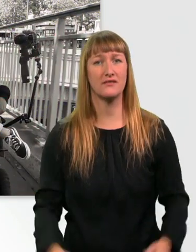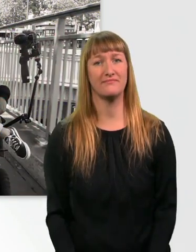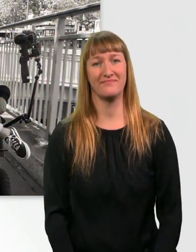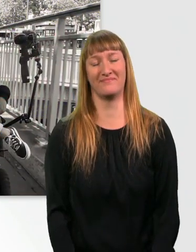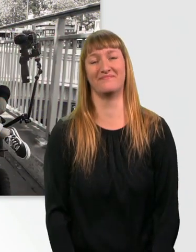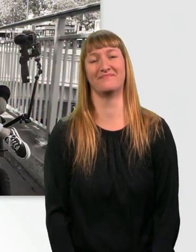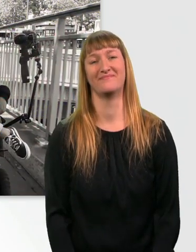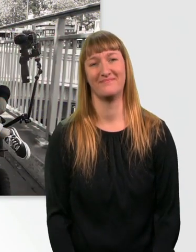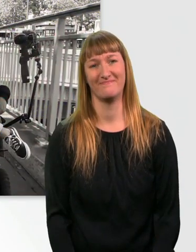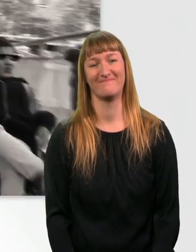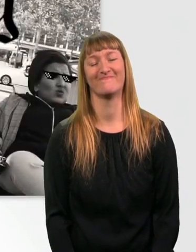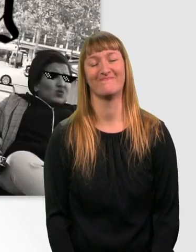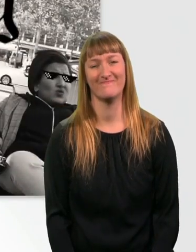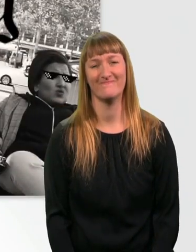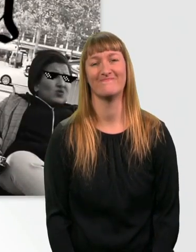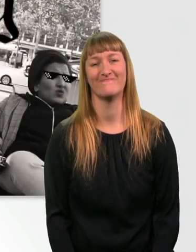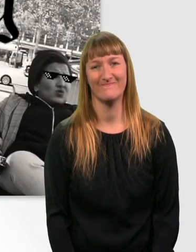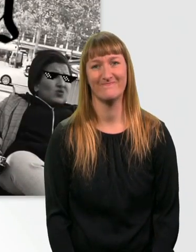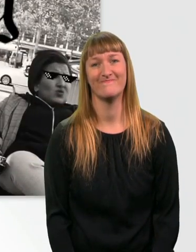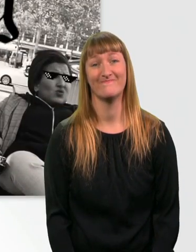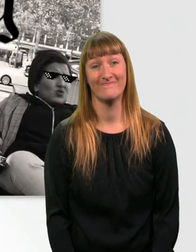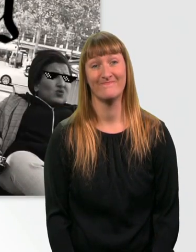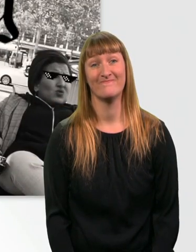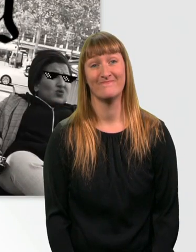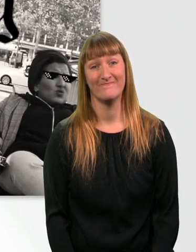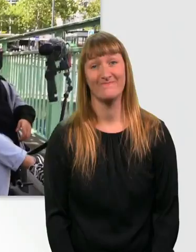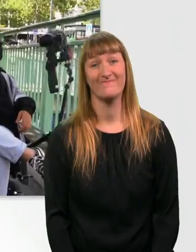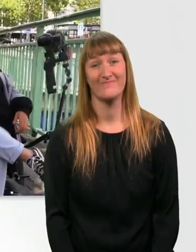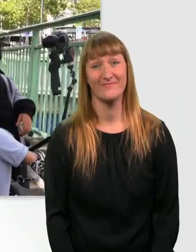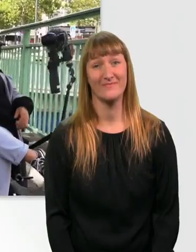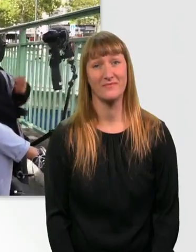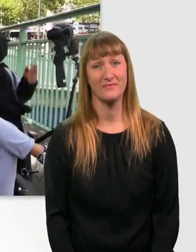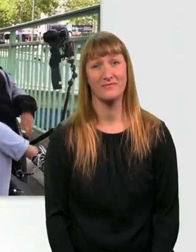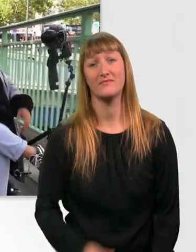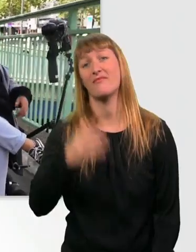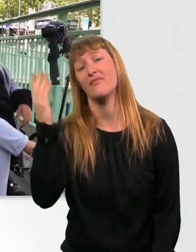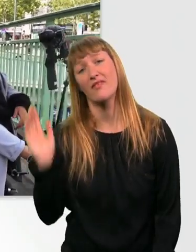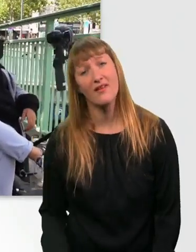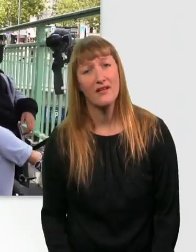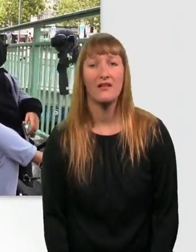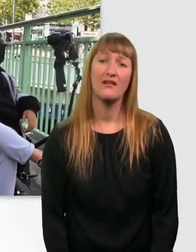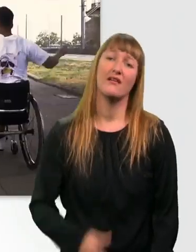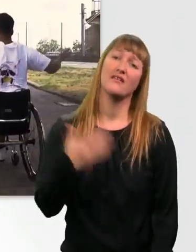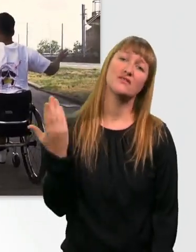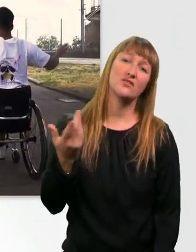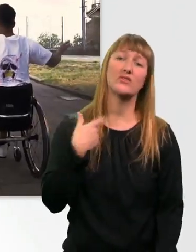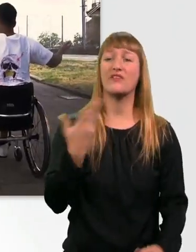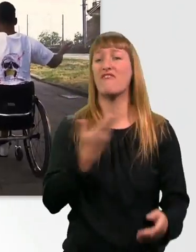* Musik * Kommt halt so keine Stufen hoch. Hä?